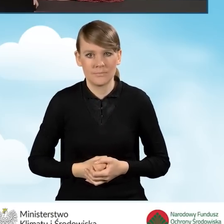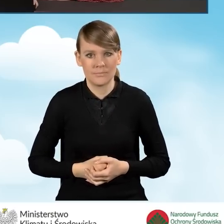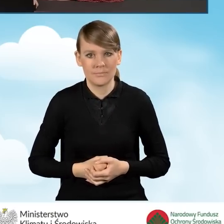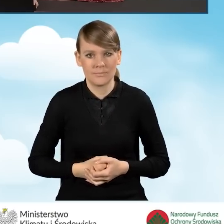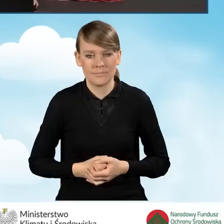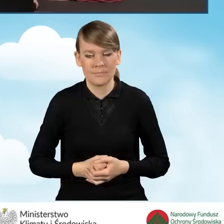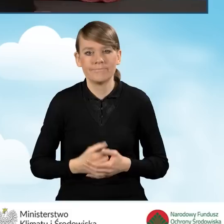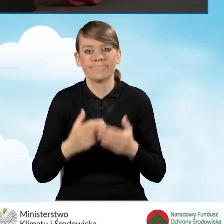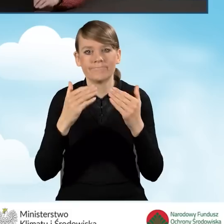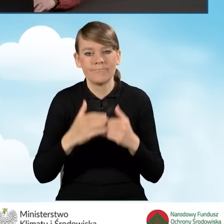oraz pocztę.